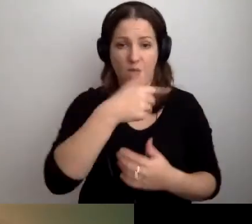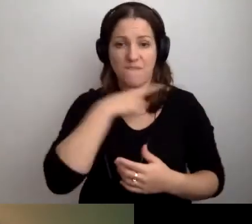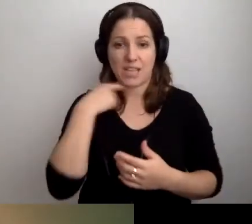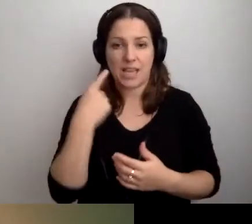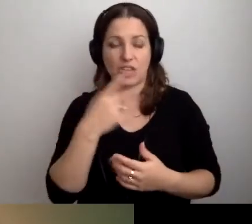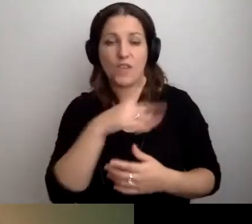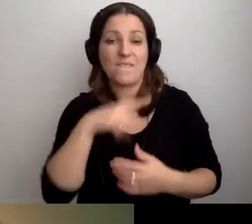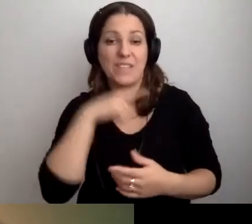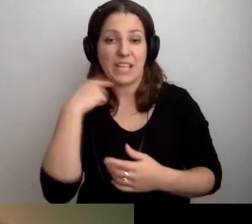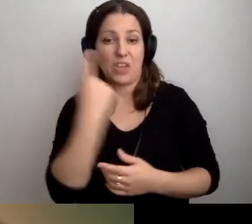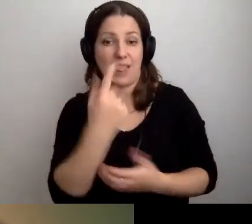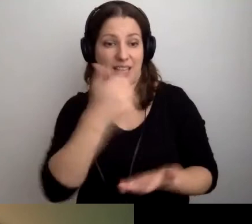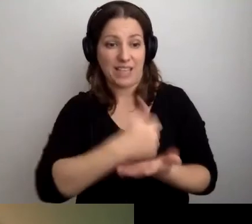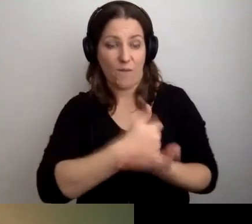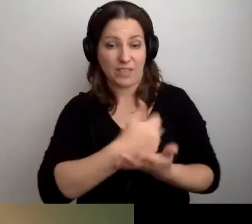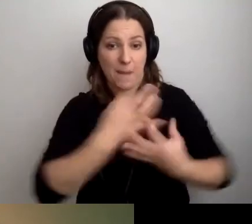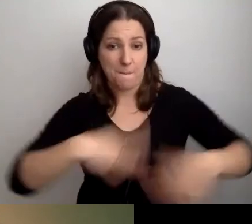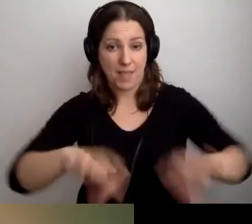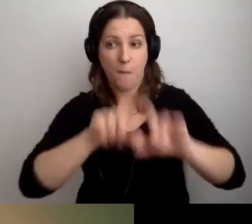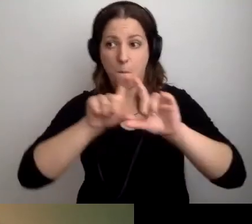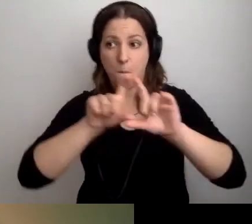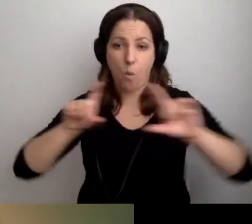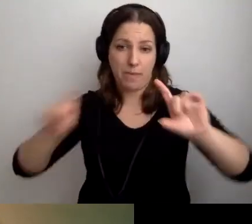Czy wystarczy jedna pętla stanowiskowa w budynku?